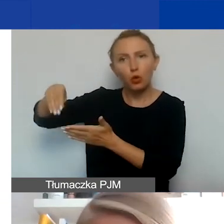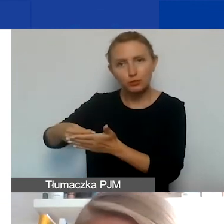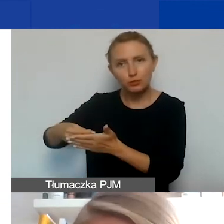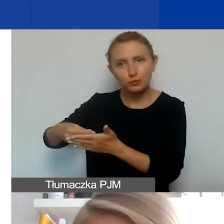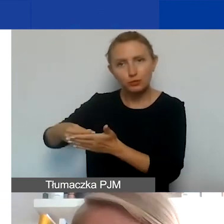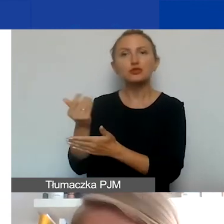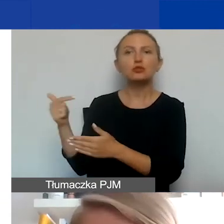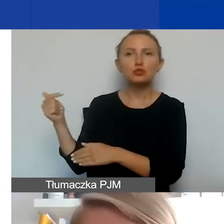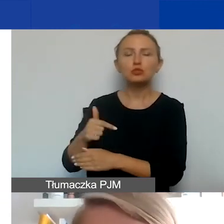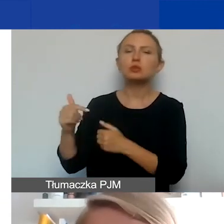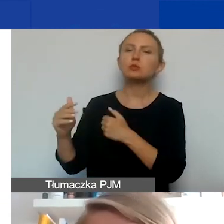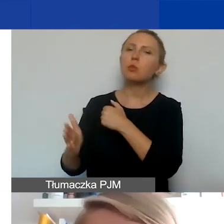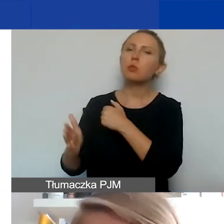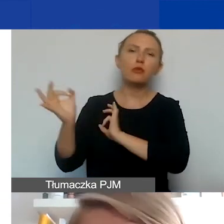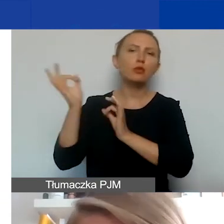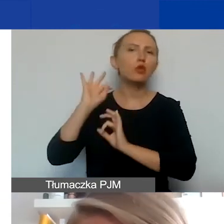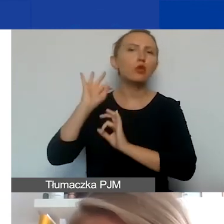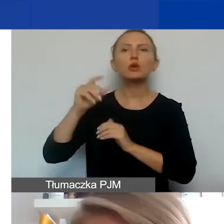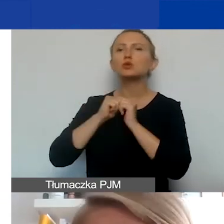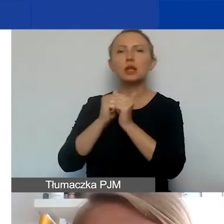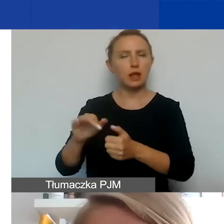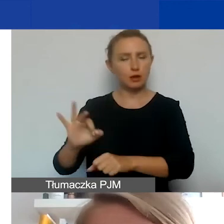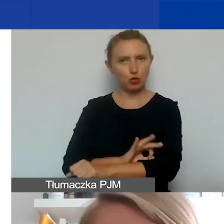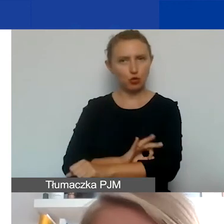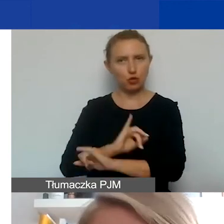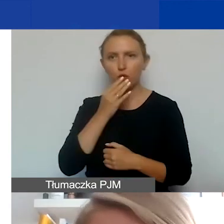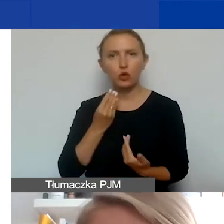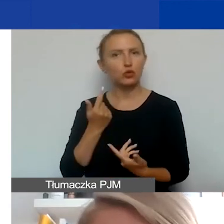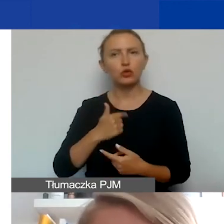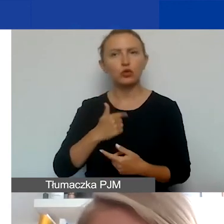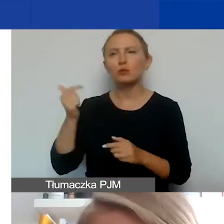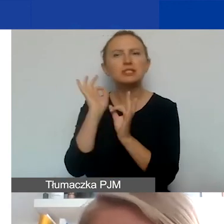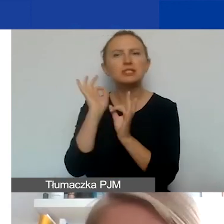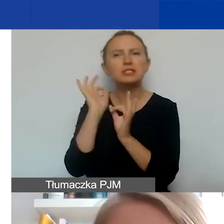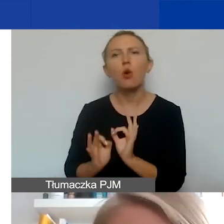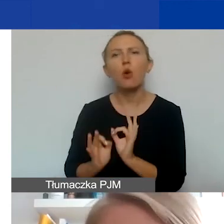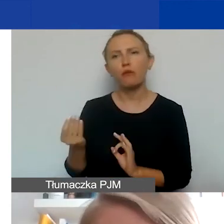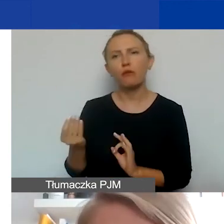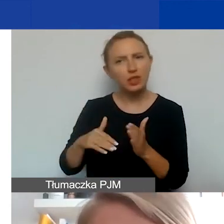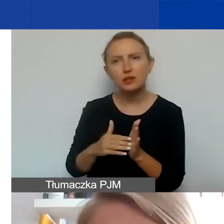podstawowa informacja o jego zadaniach w projekcie. To nie muszą być szczegółowe rozpiski, ilość godzin, itd.